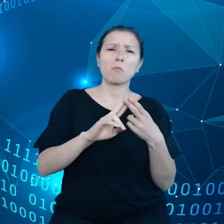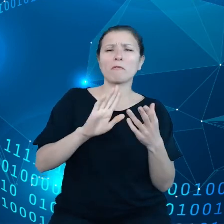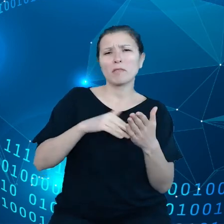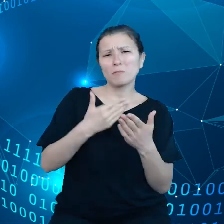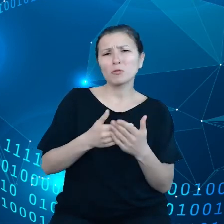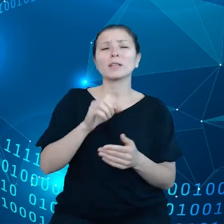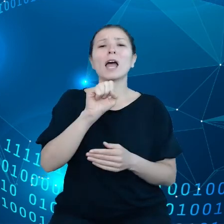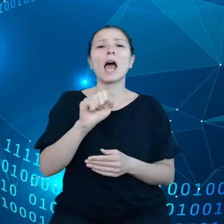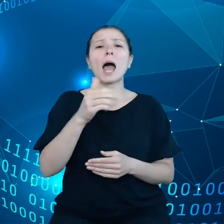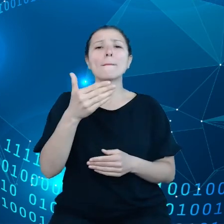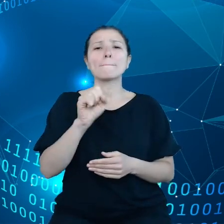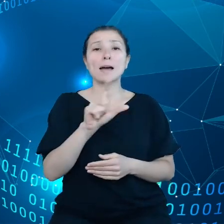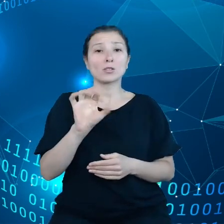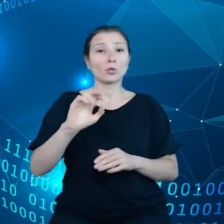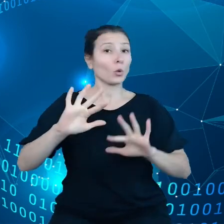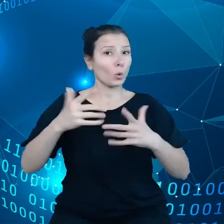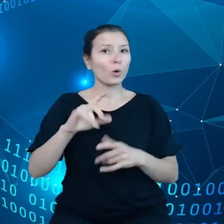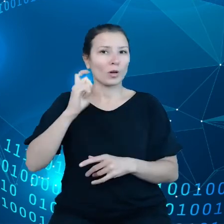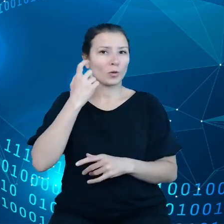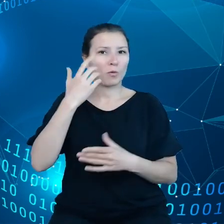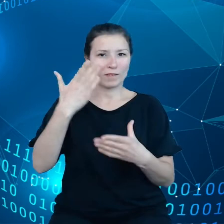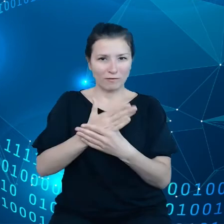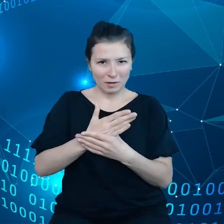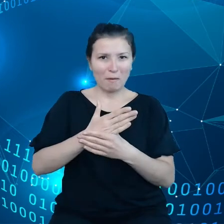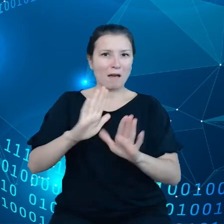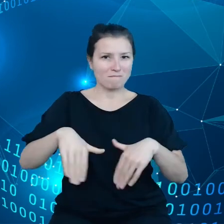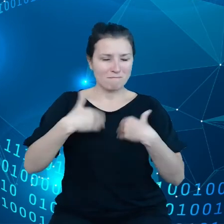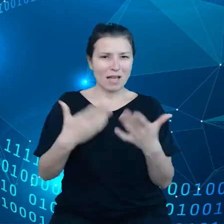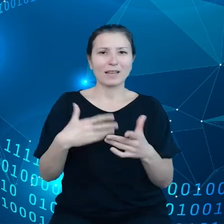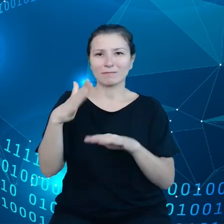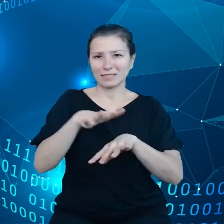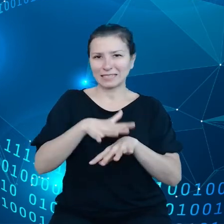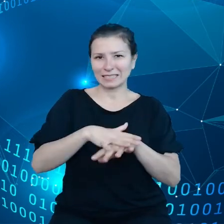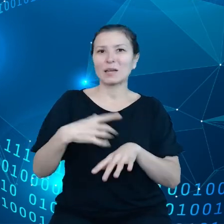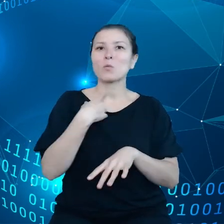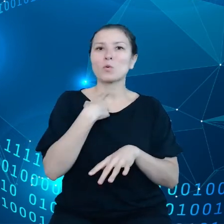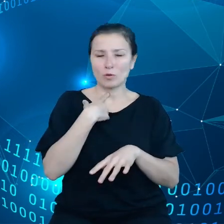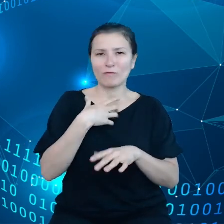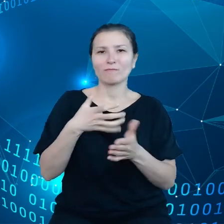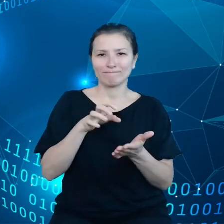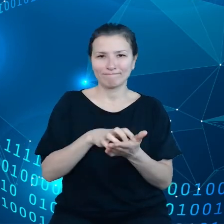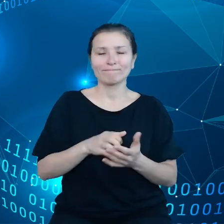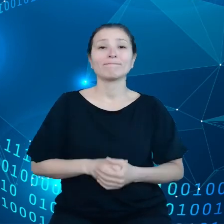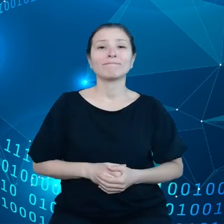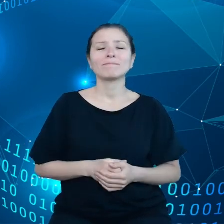Amazon jest jednym z głównych dostawców takich systemów głosowych. Taki standardowy kontrakt, który Amazon narzuca